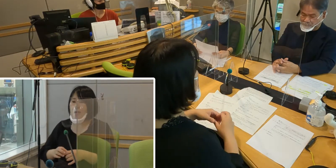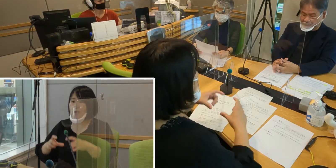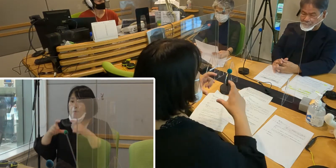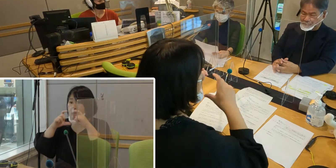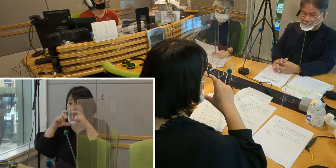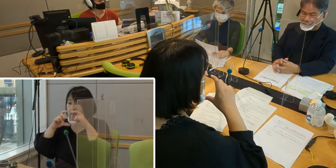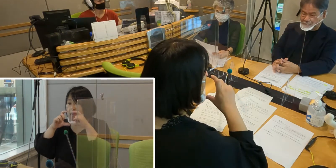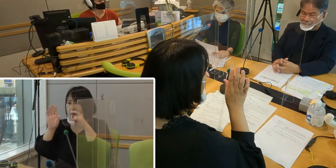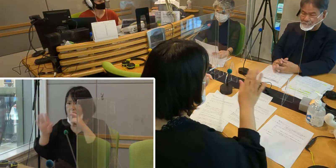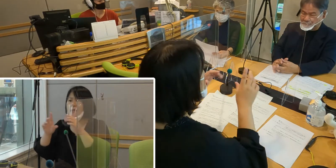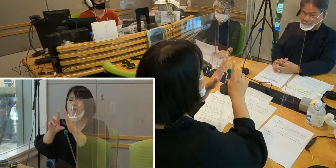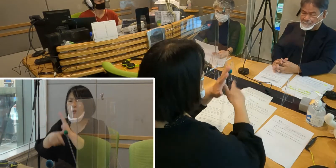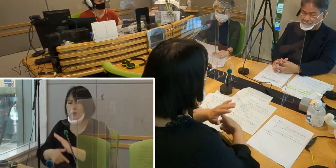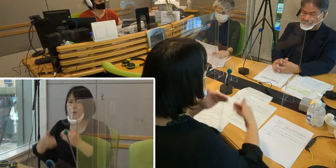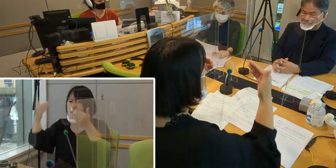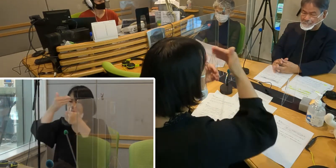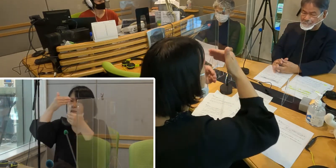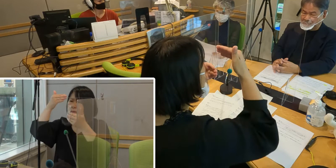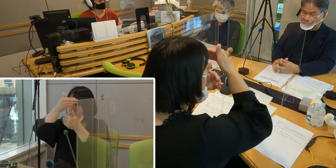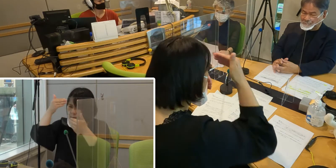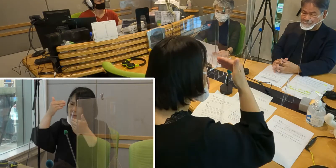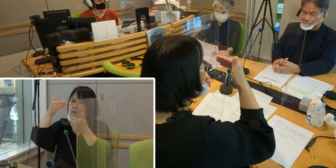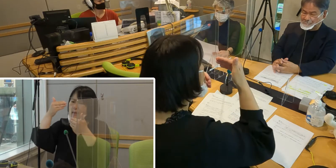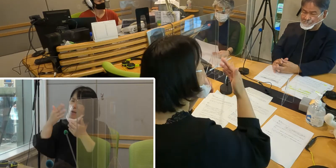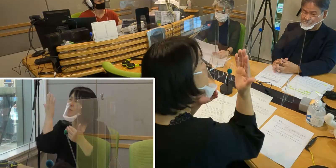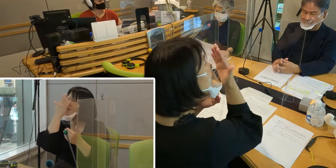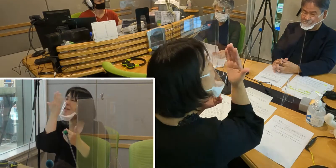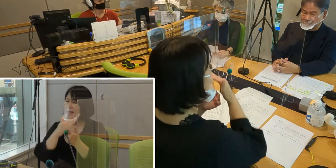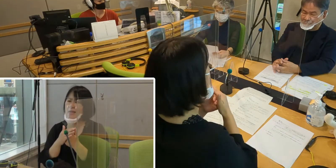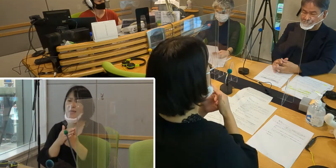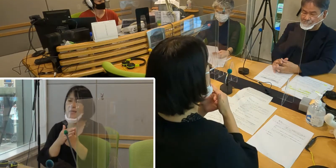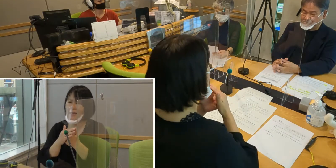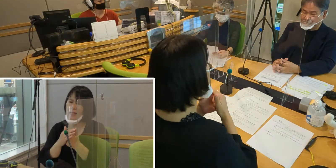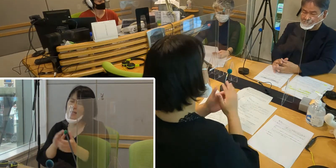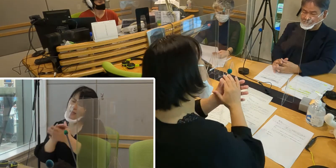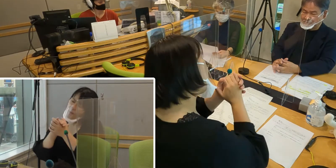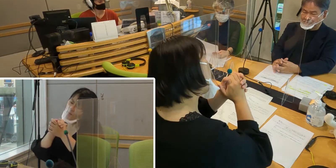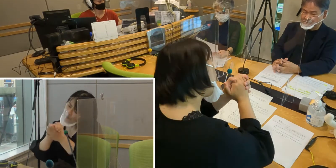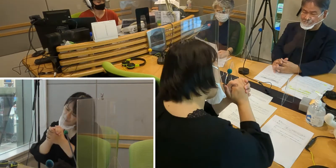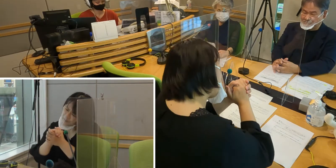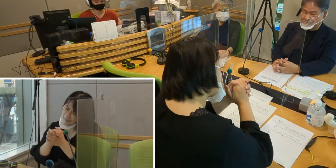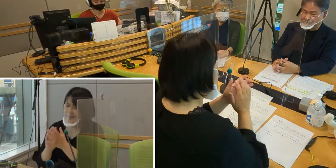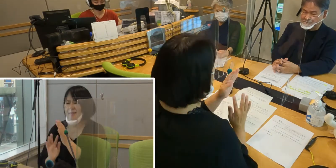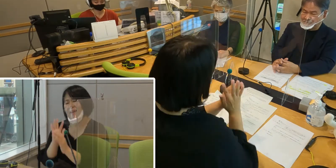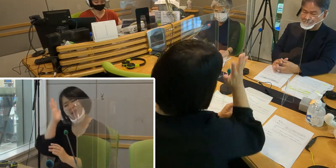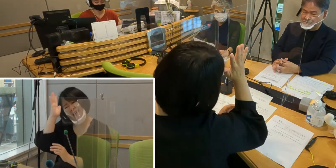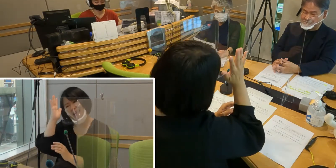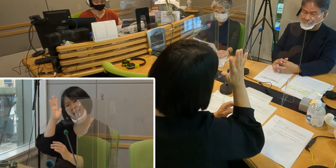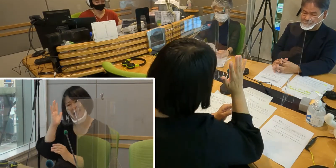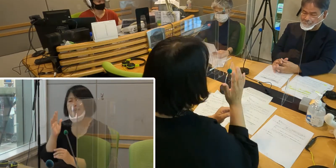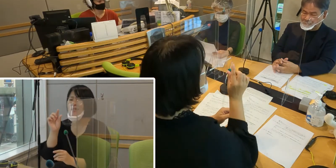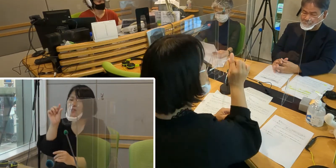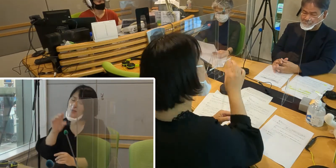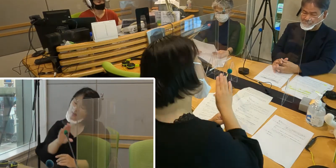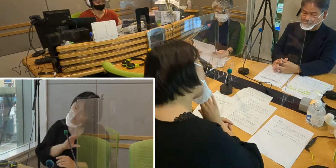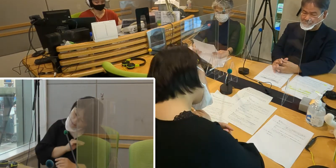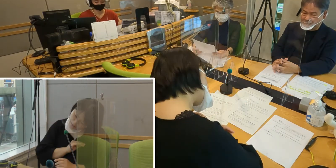なんとなく距離感が生まれて 親しみが薄れるような気がします。 寂しいとふうに思っております。